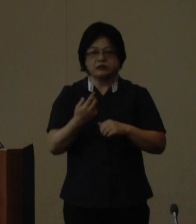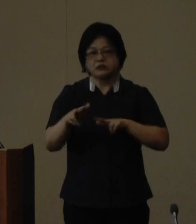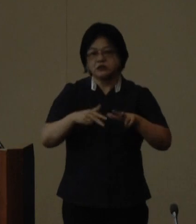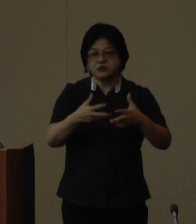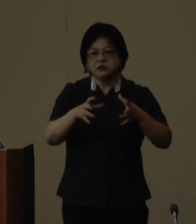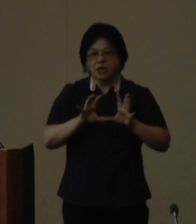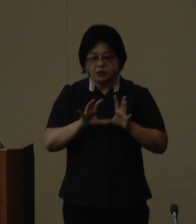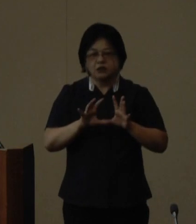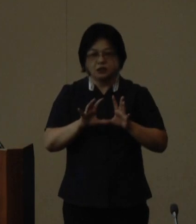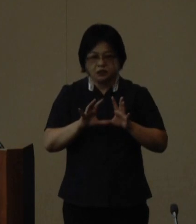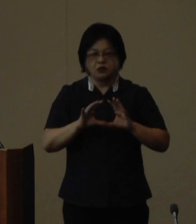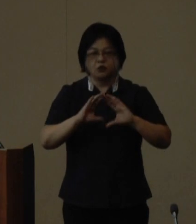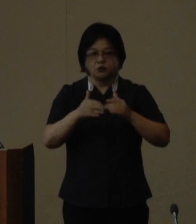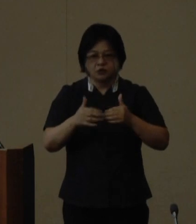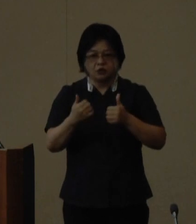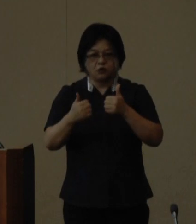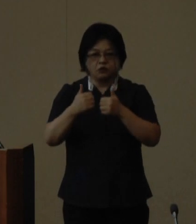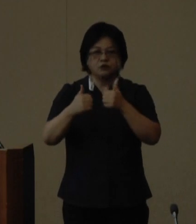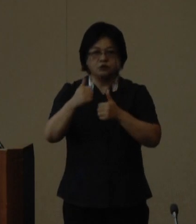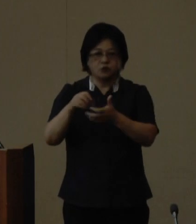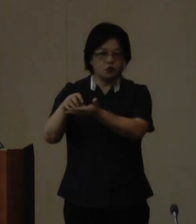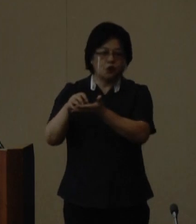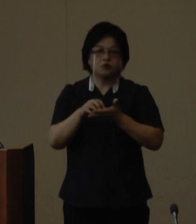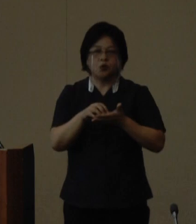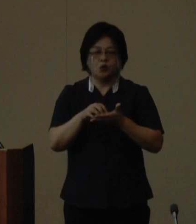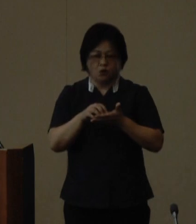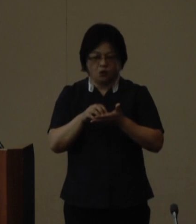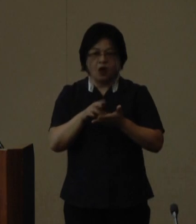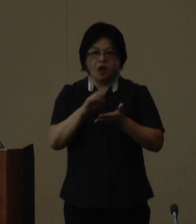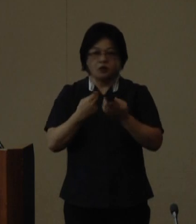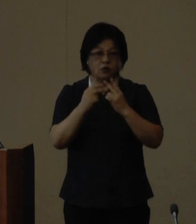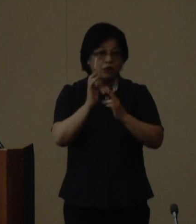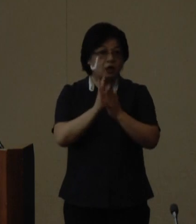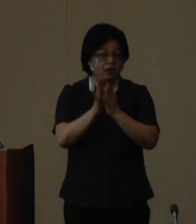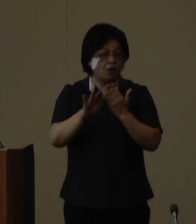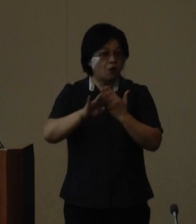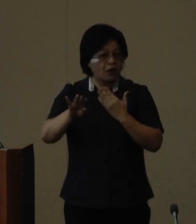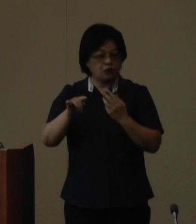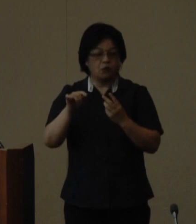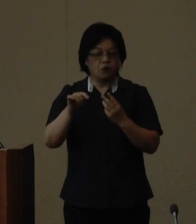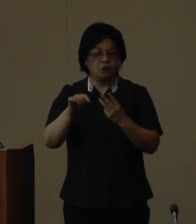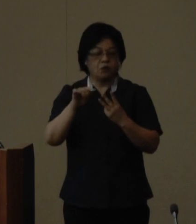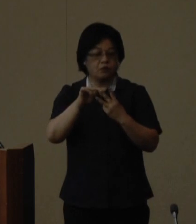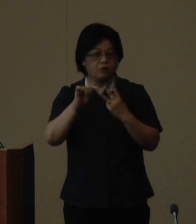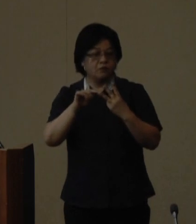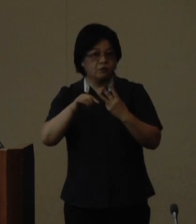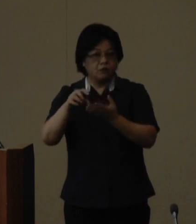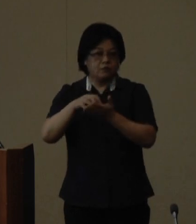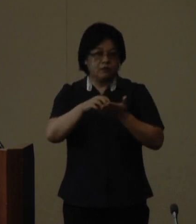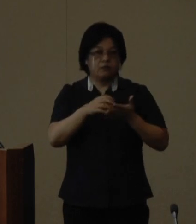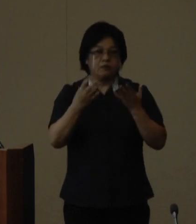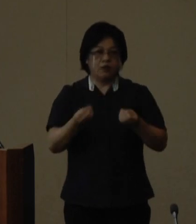表彰総務大臣賞の発表があり沖縄県 と他2団体が受賞いたしました